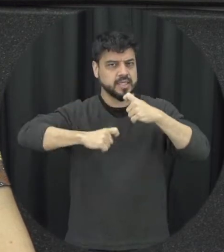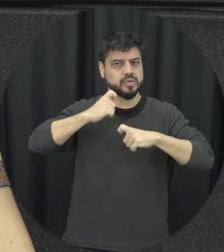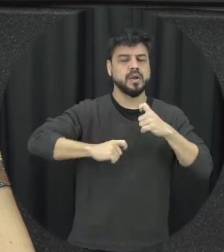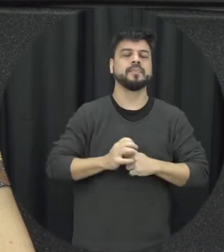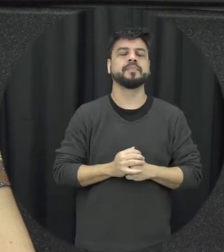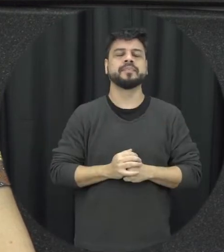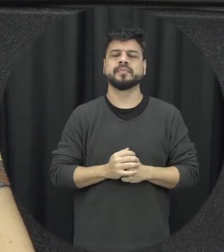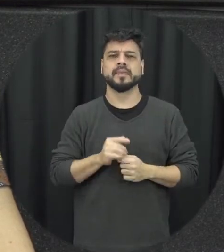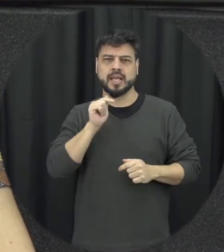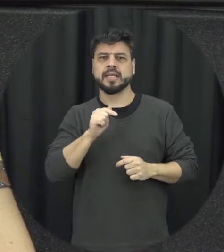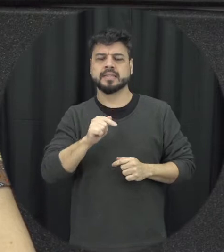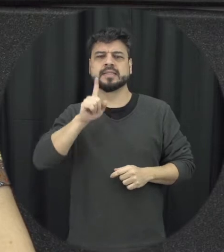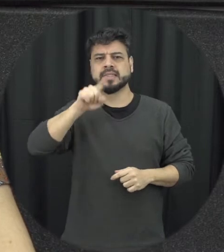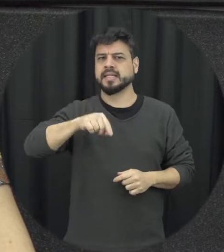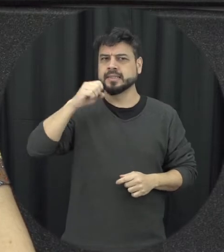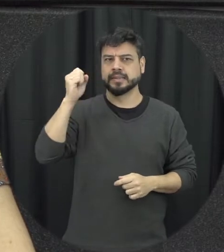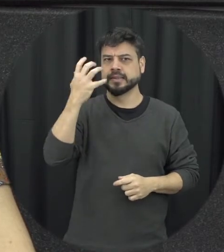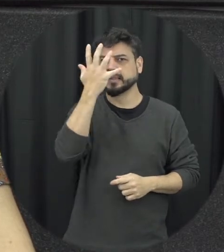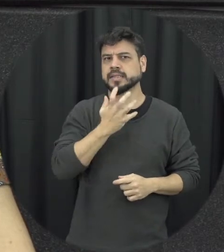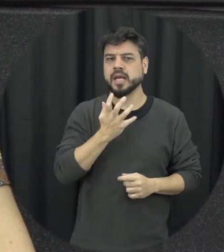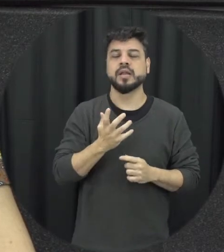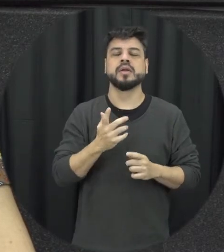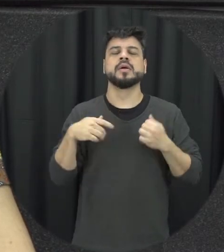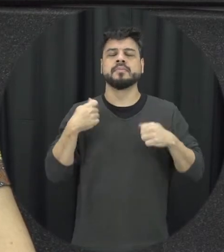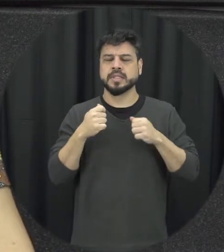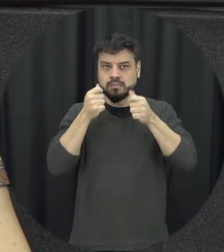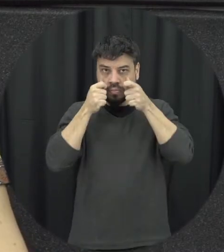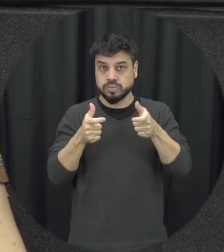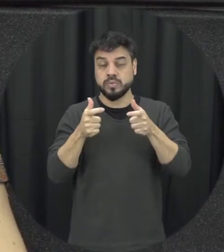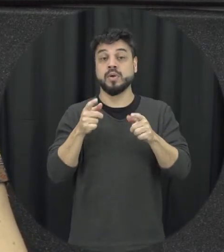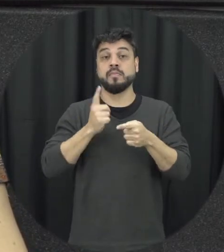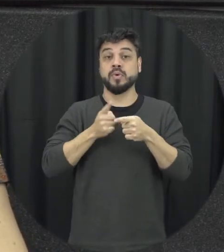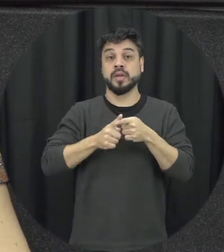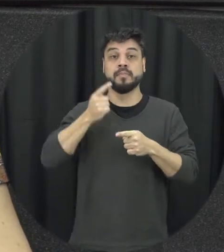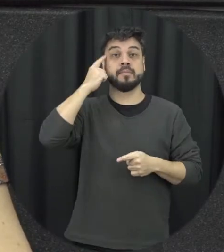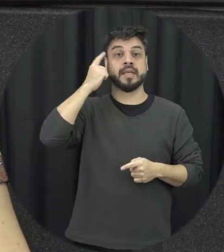violência se muito sério e requer bastante atenção principalmente quando a gente pensa em termos de